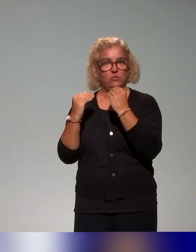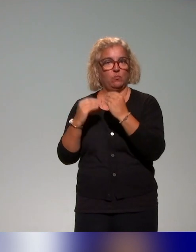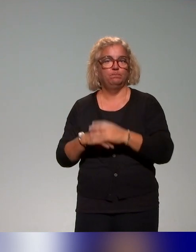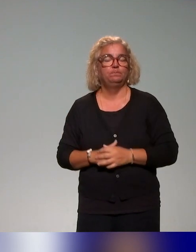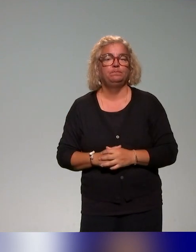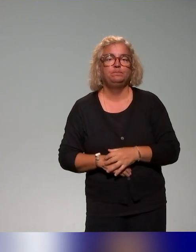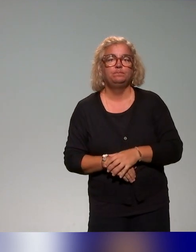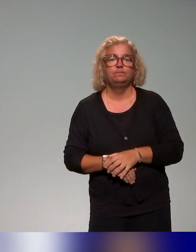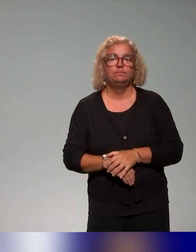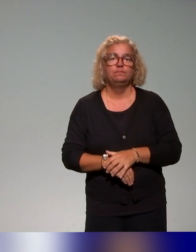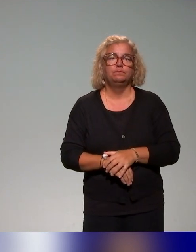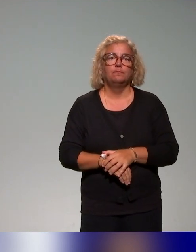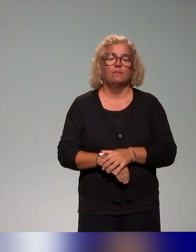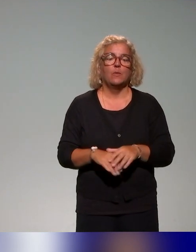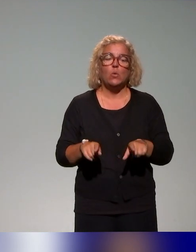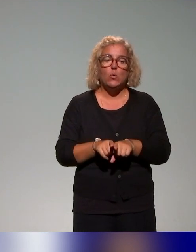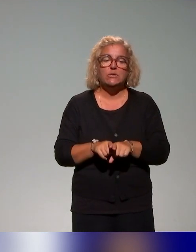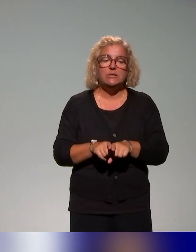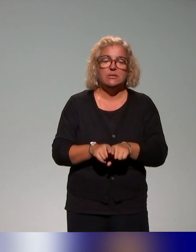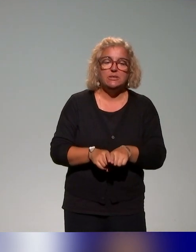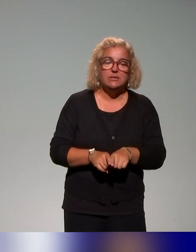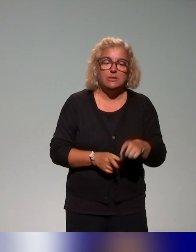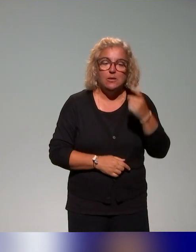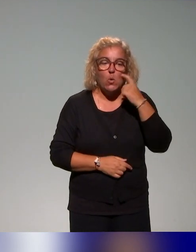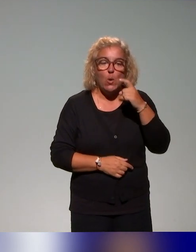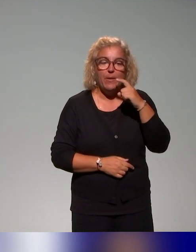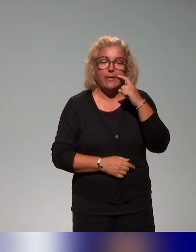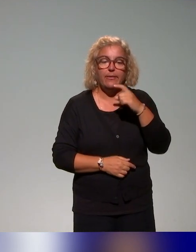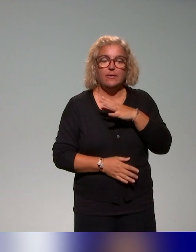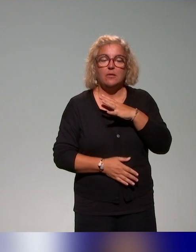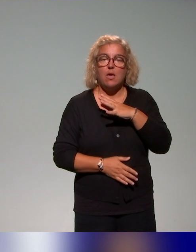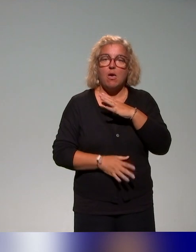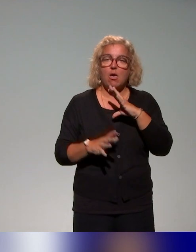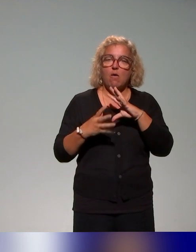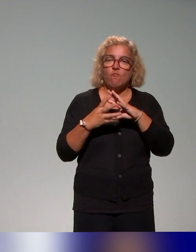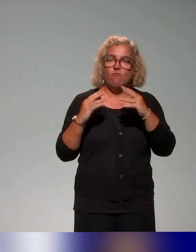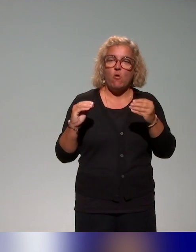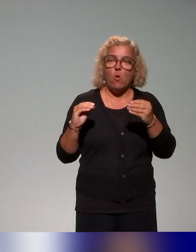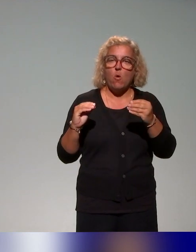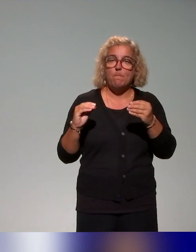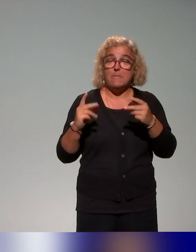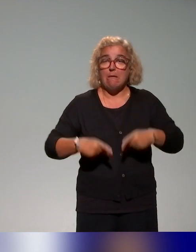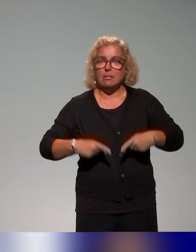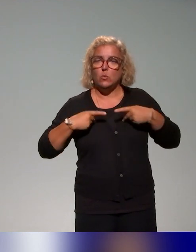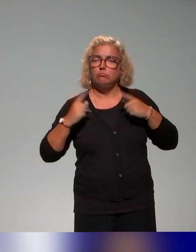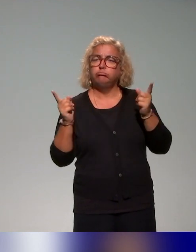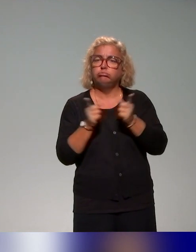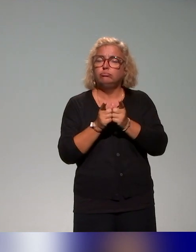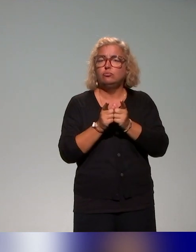Ce qu'on a pu observer, de façon un peu plus importante, c'est des formats d'ateliers courts de deux à trois heures,